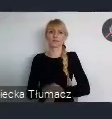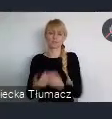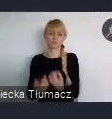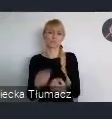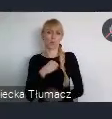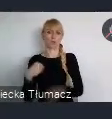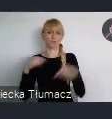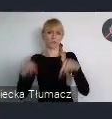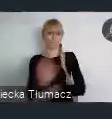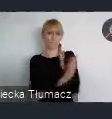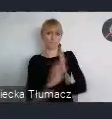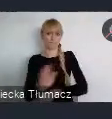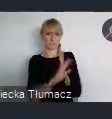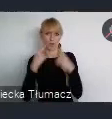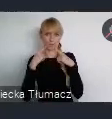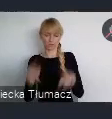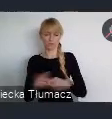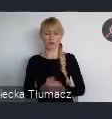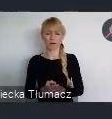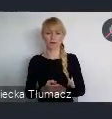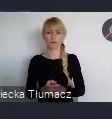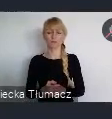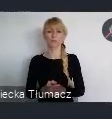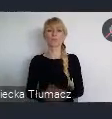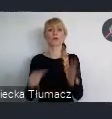To dało nam, bardzo duży oddech.